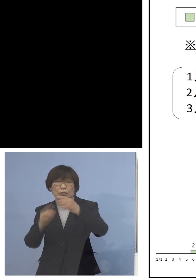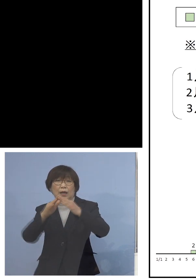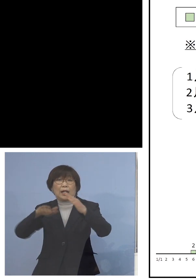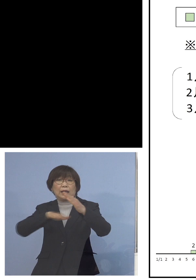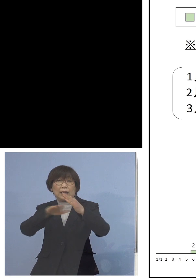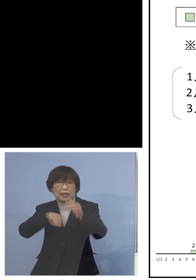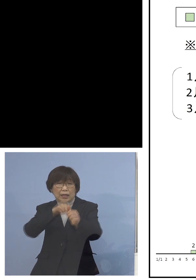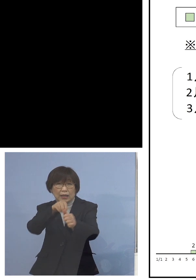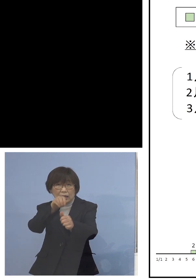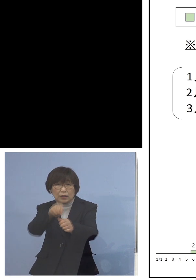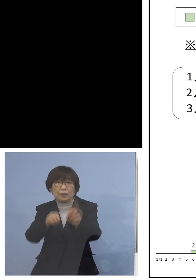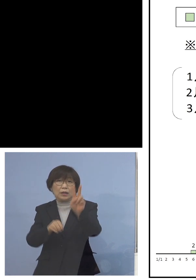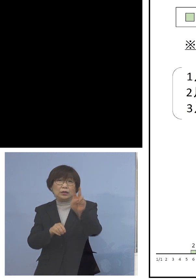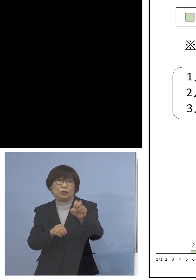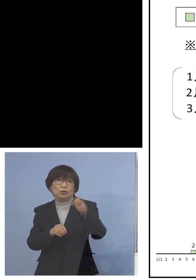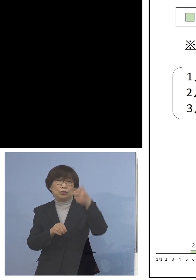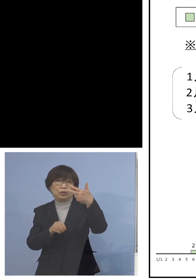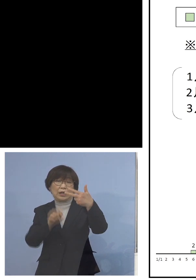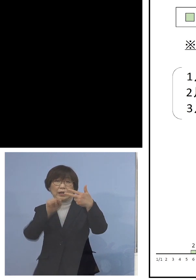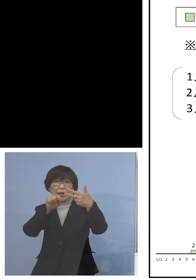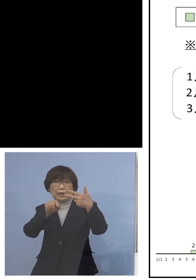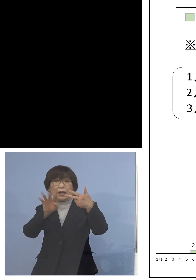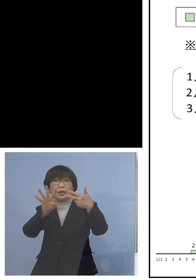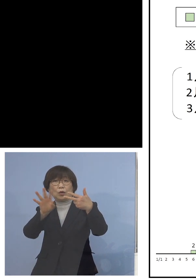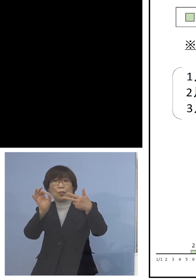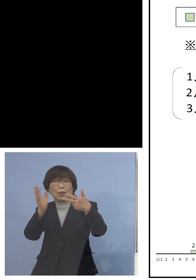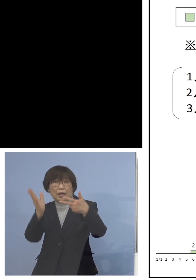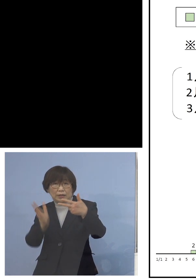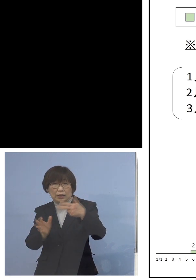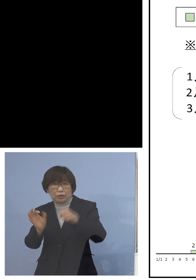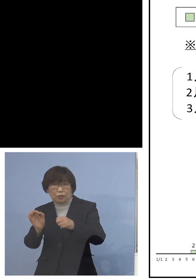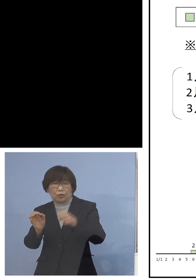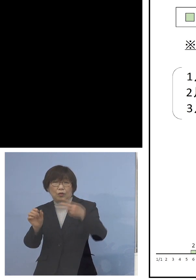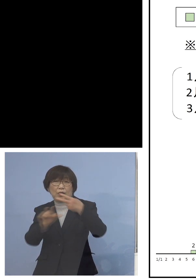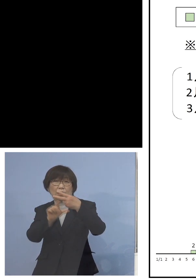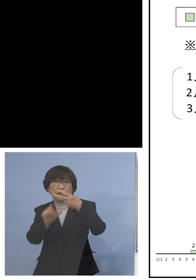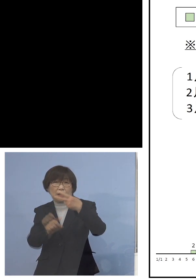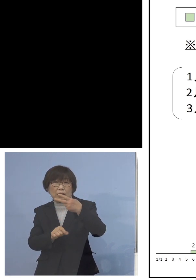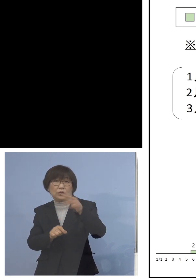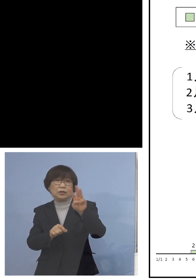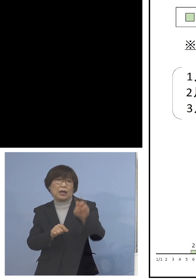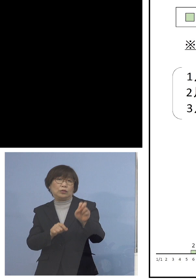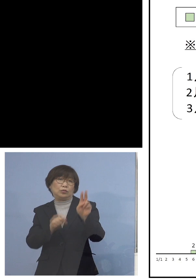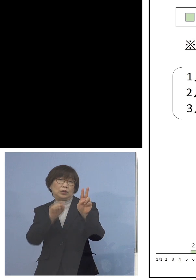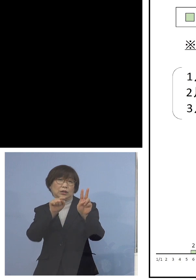27.4パーセントでした 2月に入って32.4パーセント、急拡大